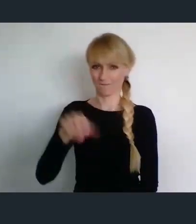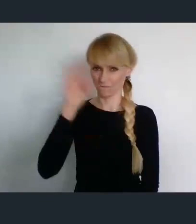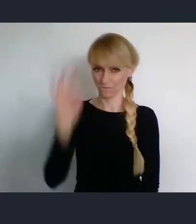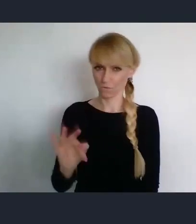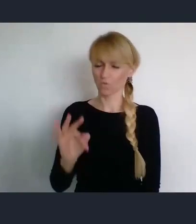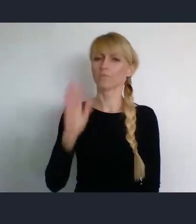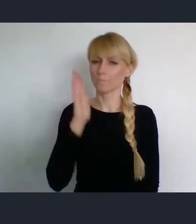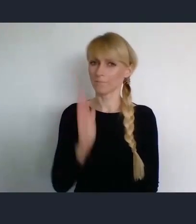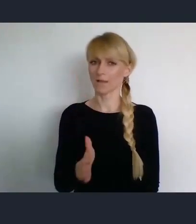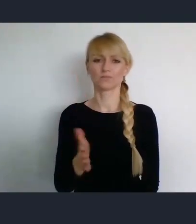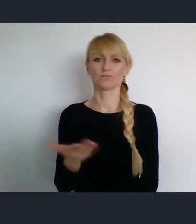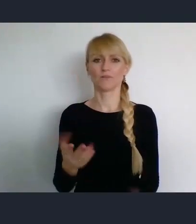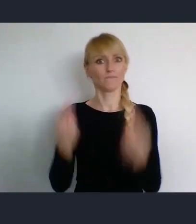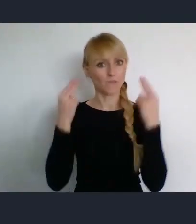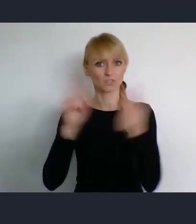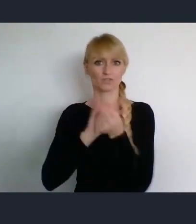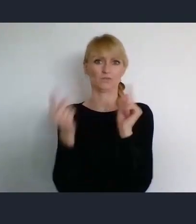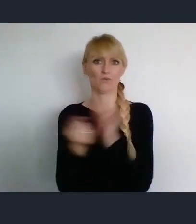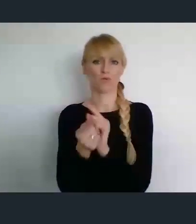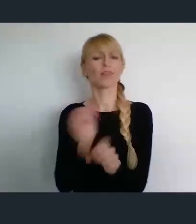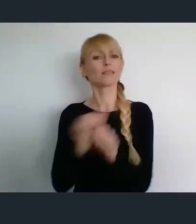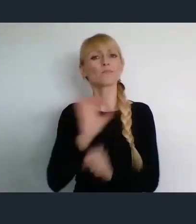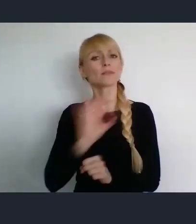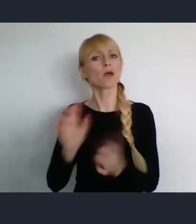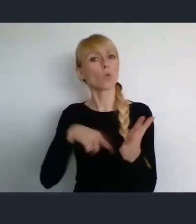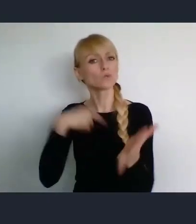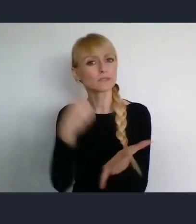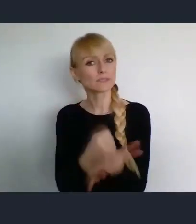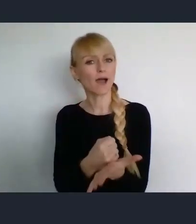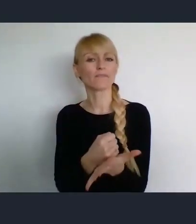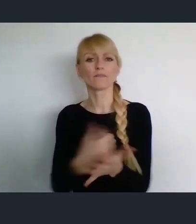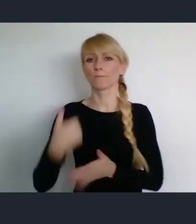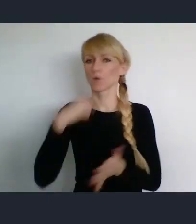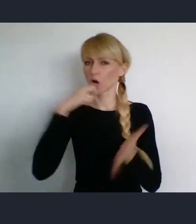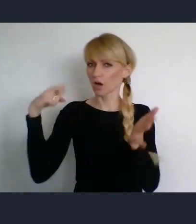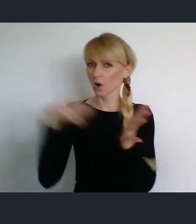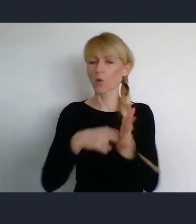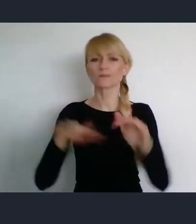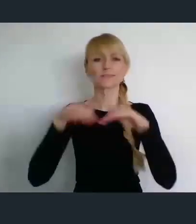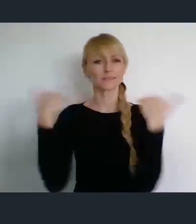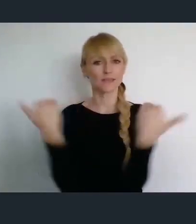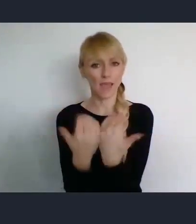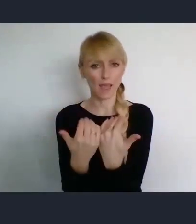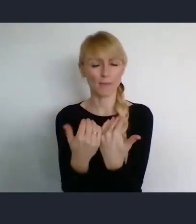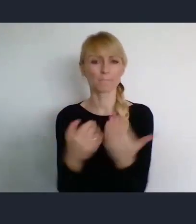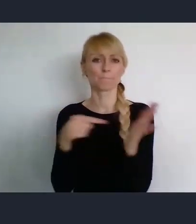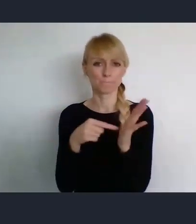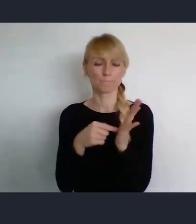Uchwalona przez Sejm w związku ze Światowym Forum Miast w Katowicach.